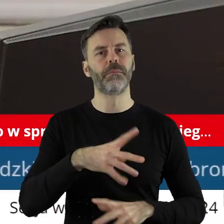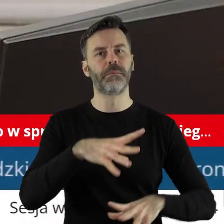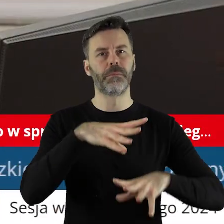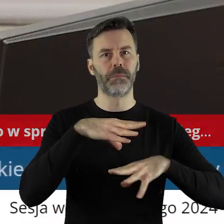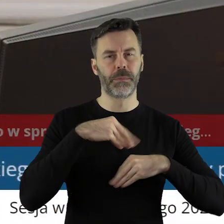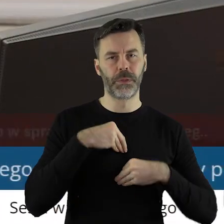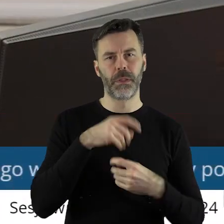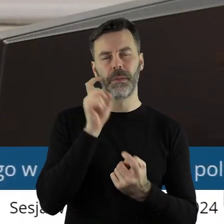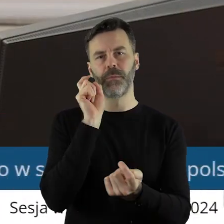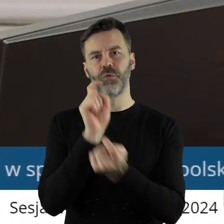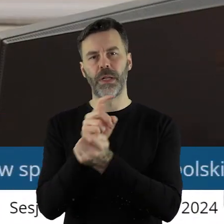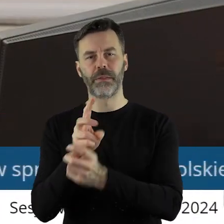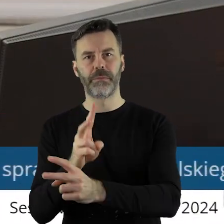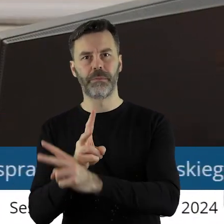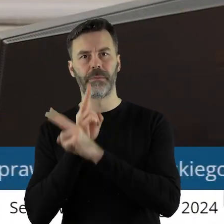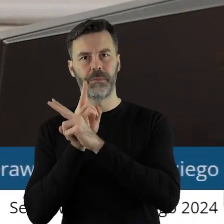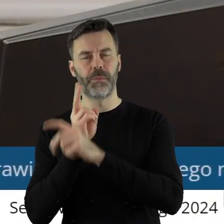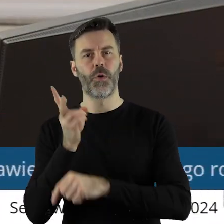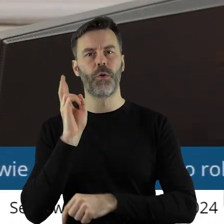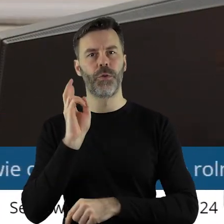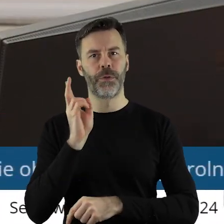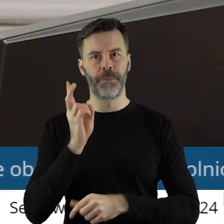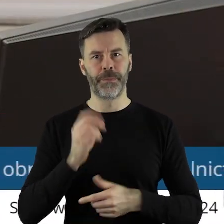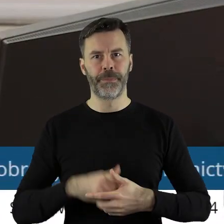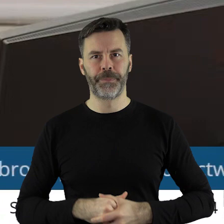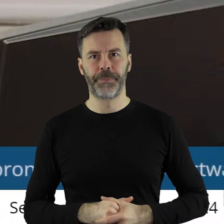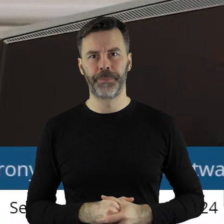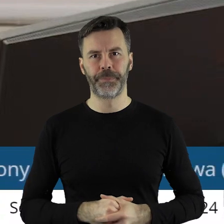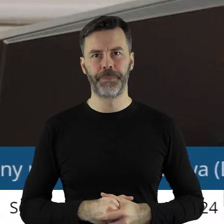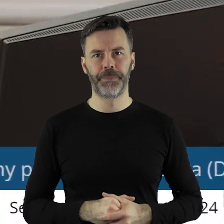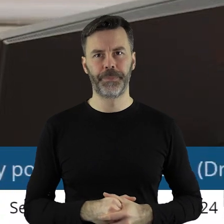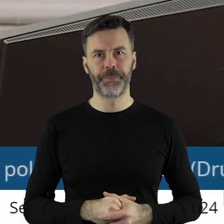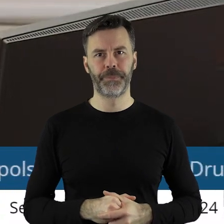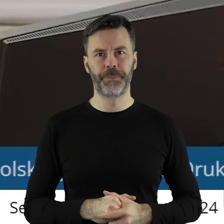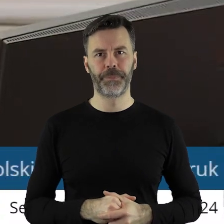jest za, kto jest przeciw, kto się wstrzymał?